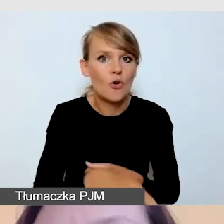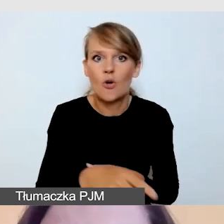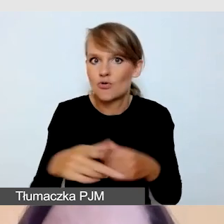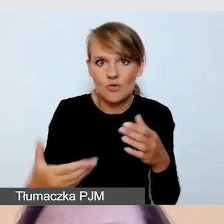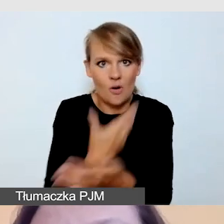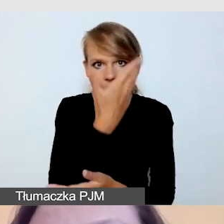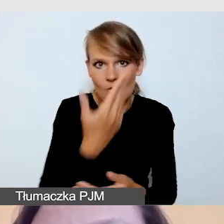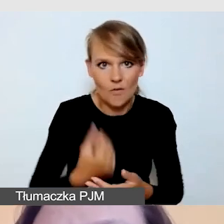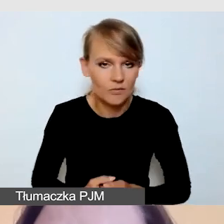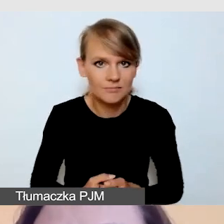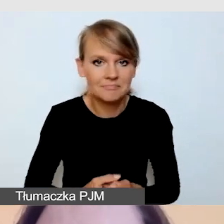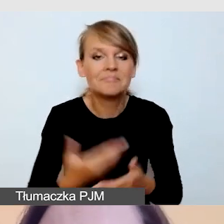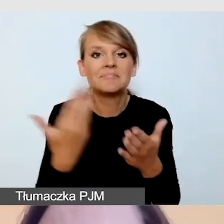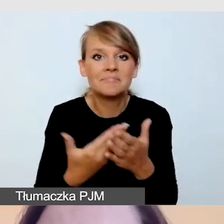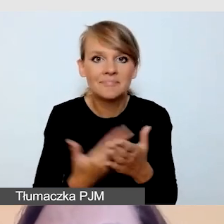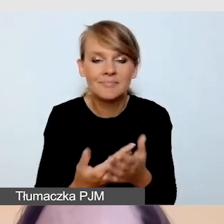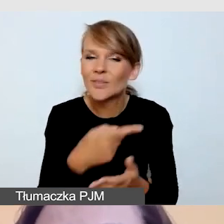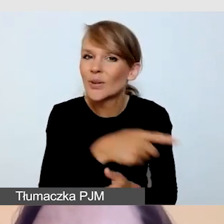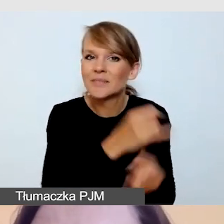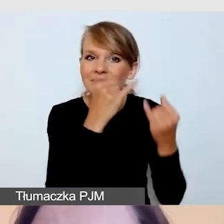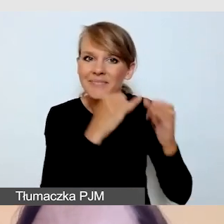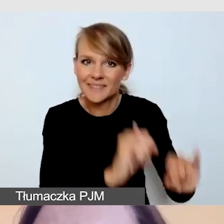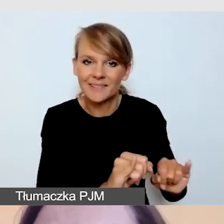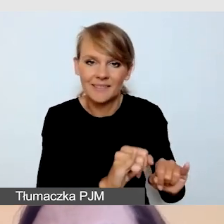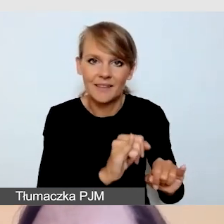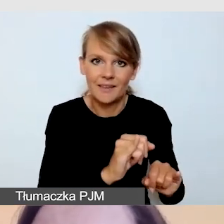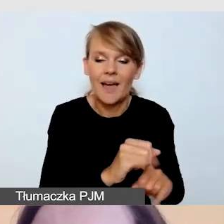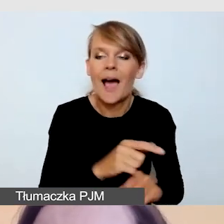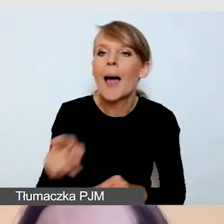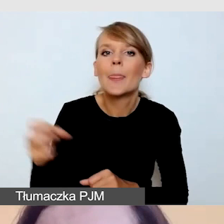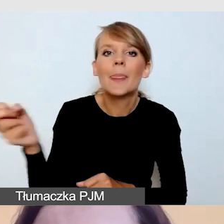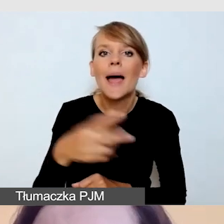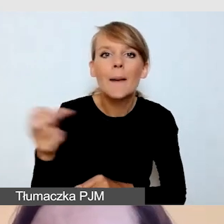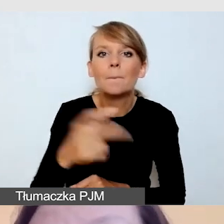bo bardzo różnią się od tych napisów, które robimy post factum.